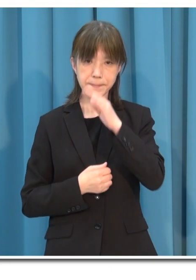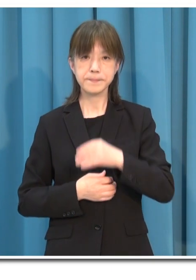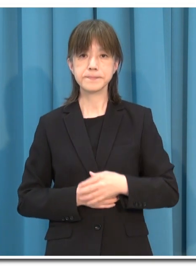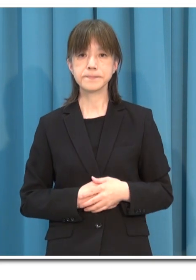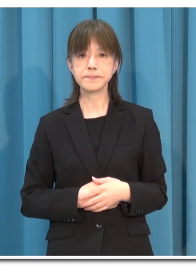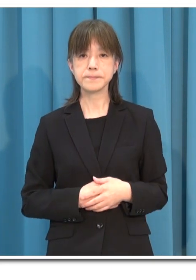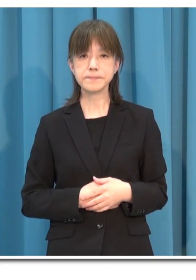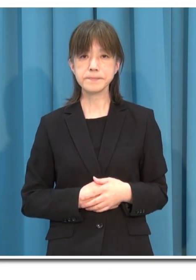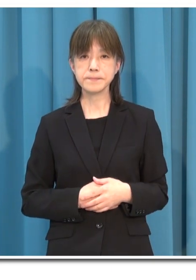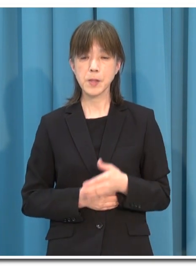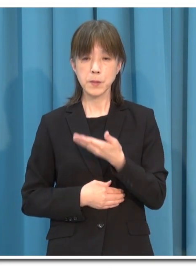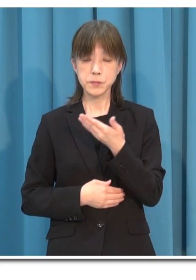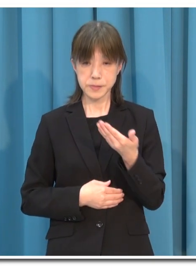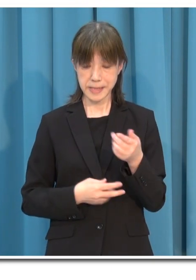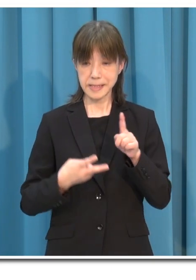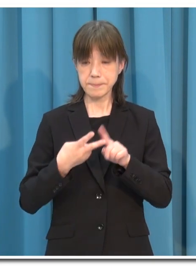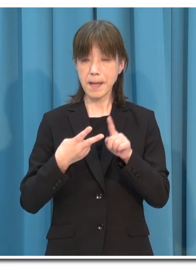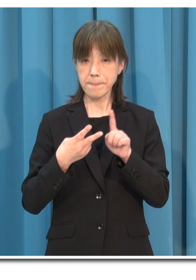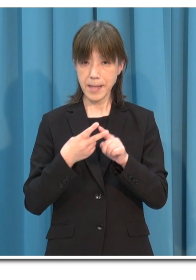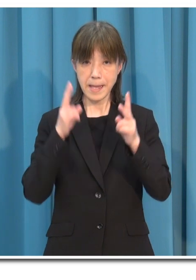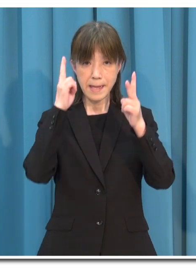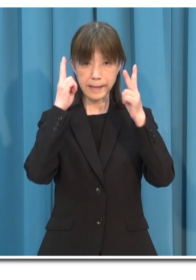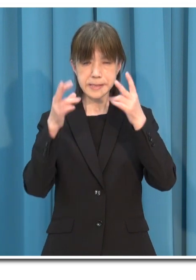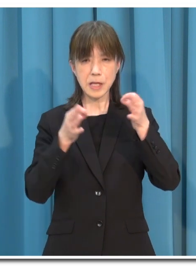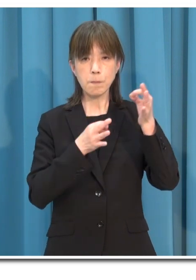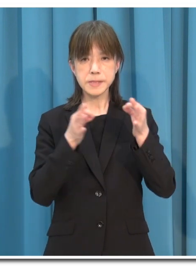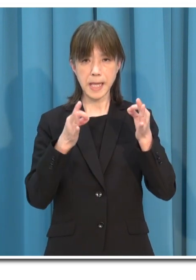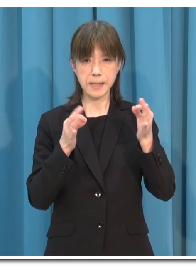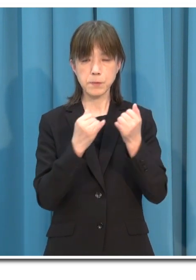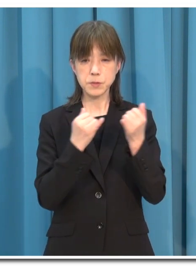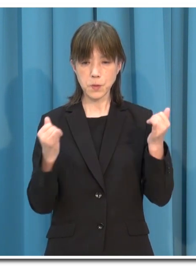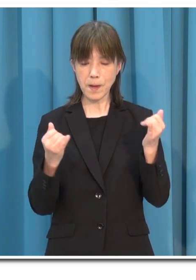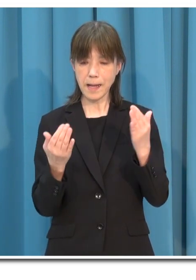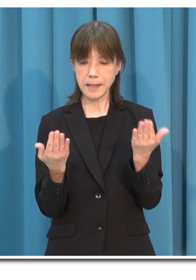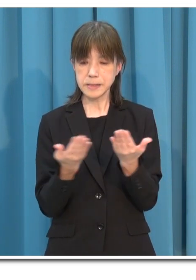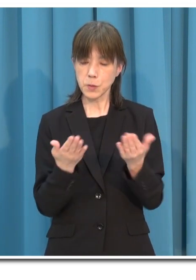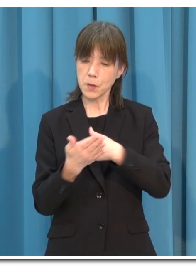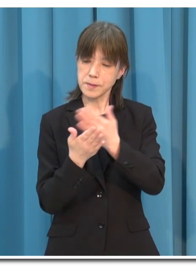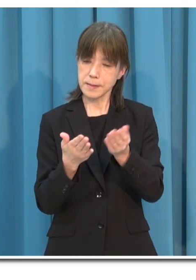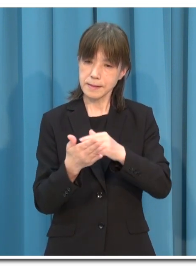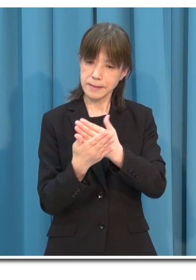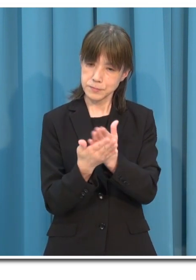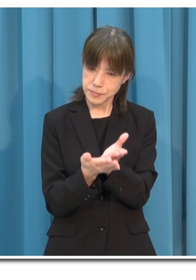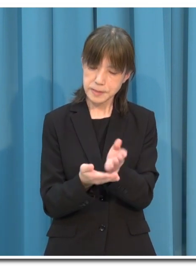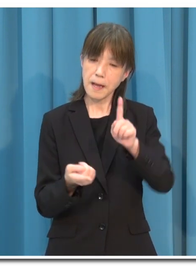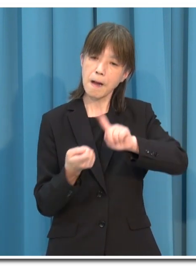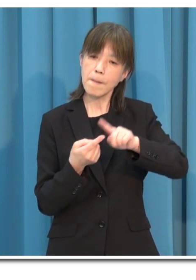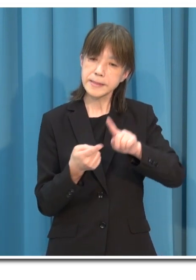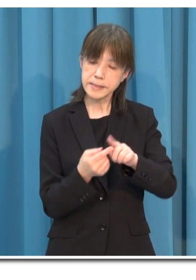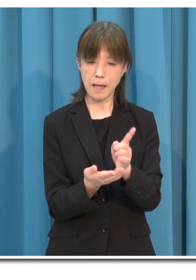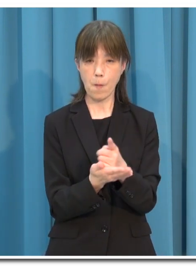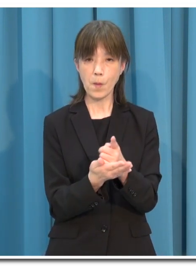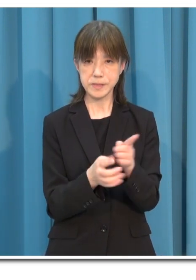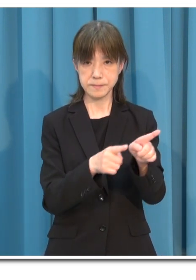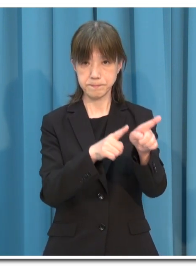次に 事業者の皆さまにおかれましては 業種別のガイドラインに沿って 感染を防止するための対策を